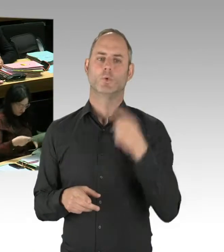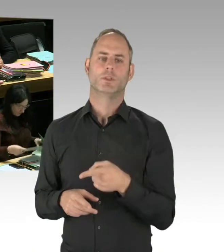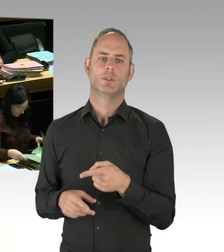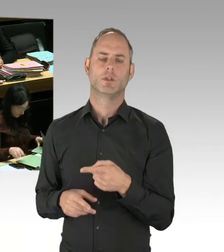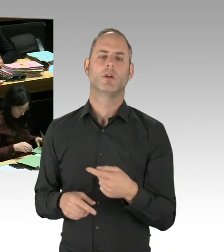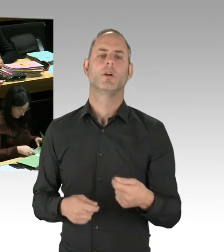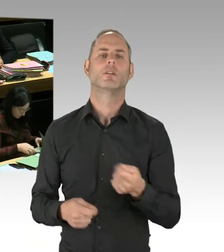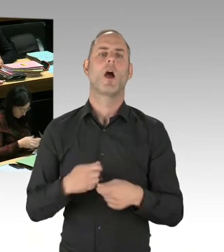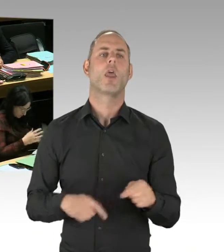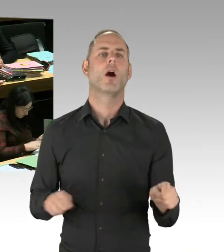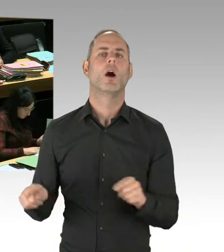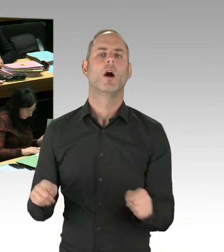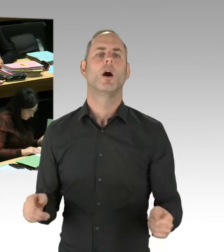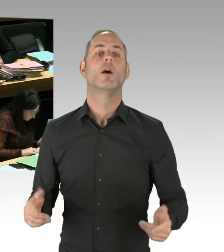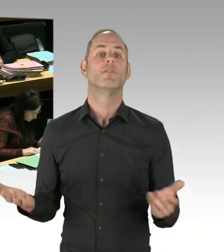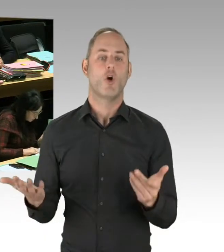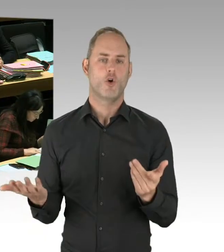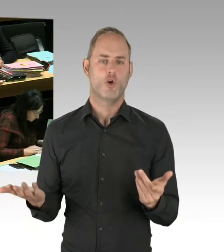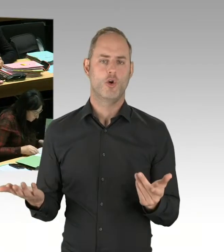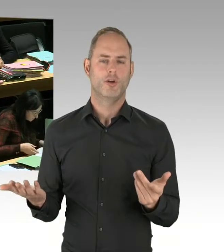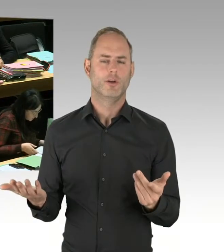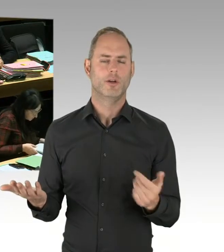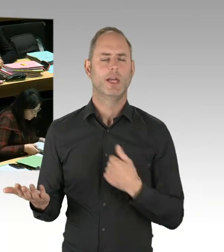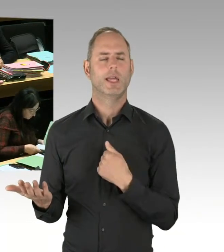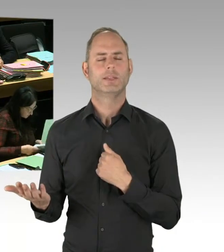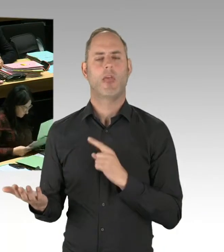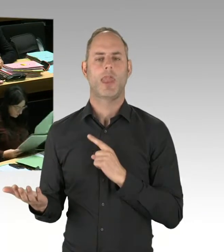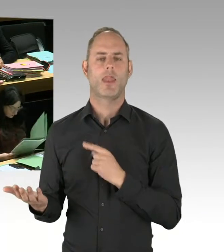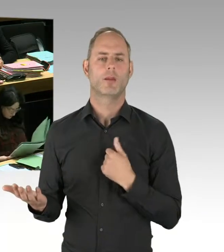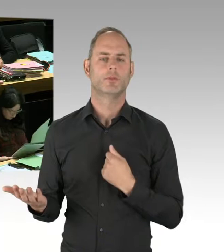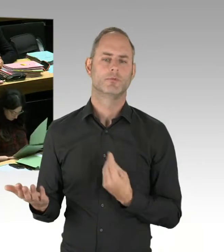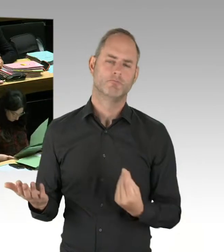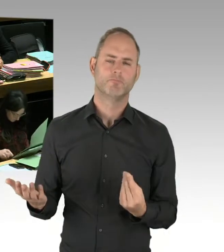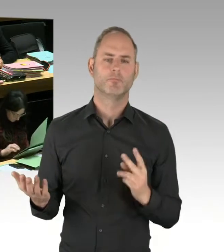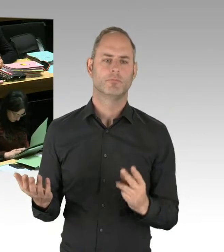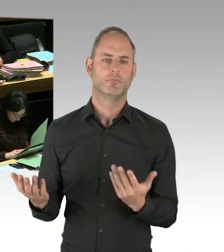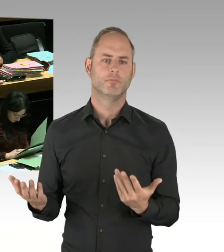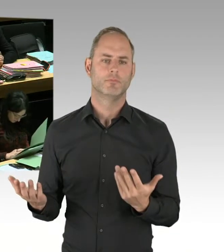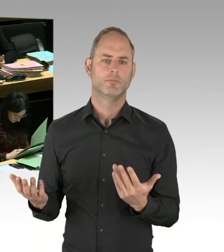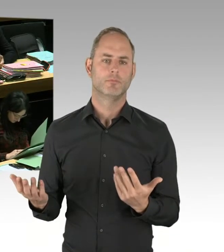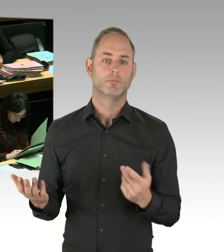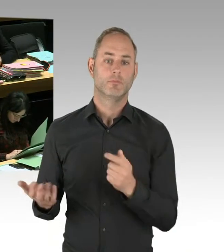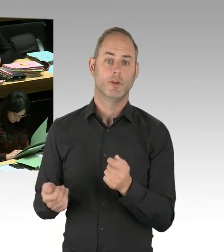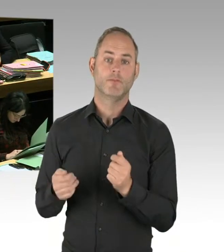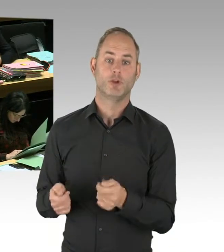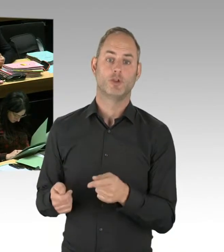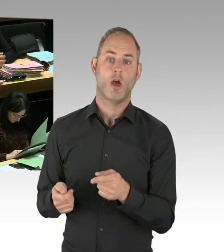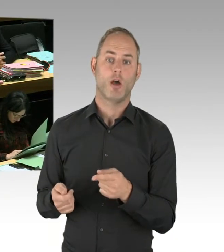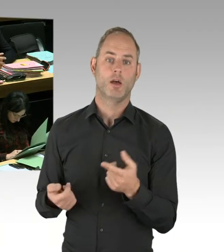und das Bezirksamt Friedrichshain-Kreuzberg hat heute auch das Notwendige dazu gesagt. (Präsidium) Herr Kollege Wansner,